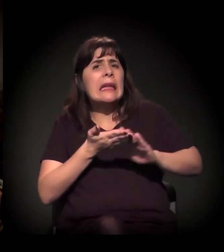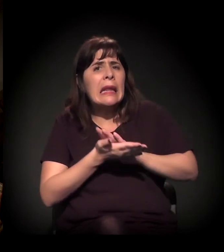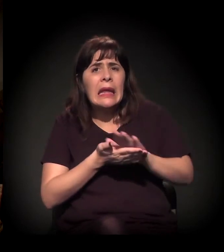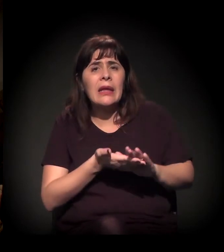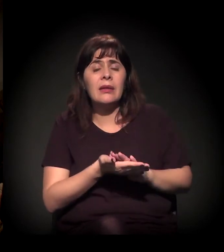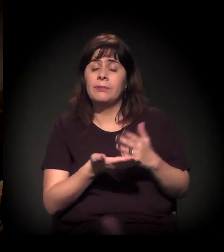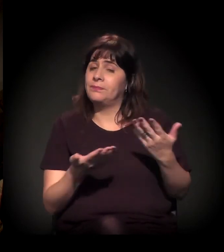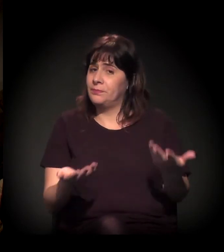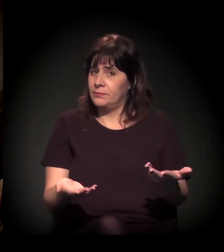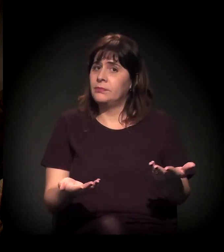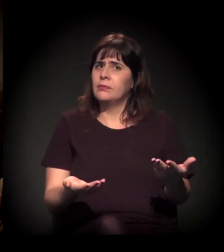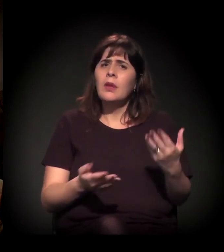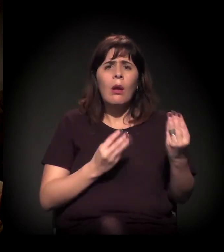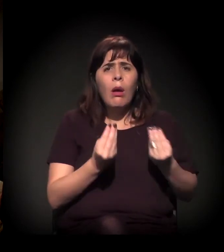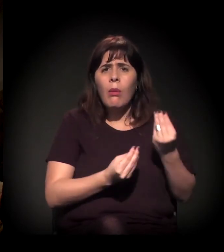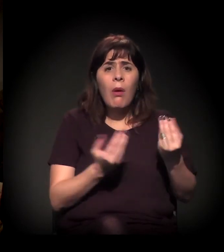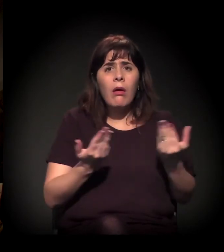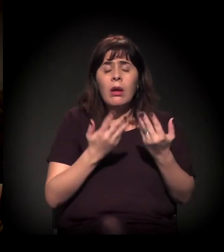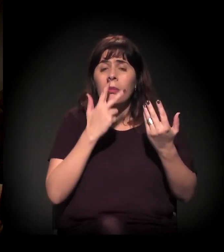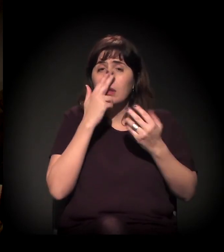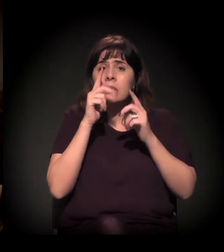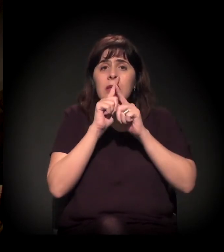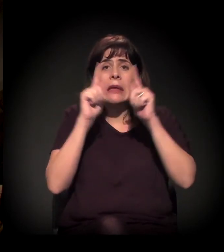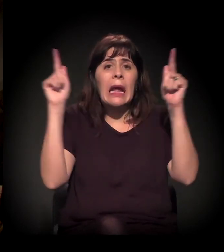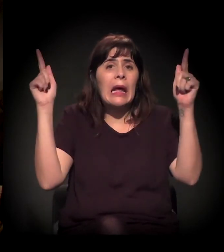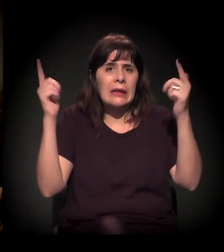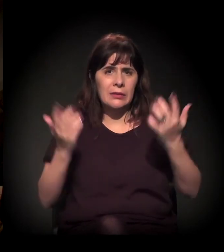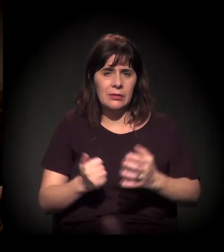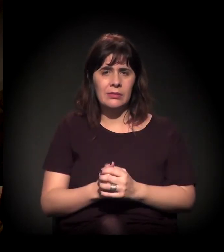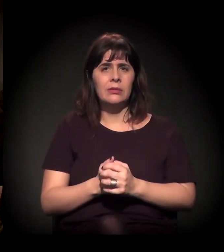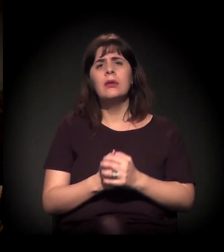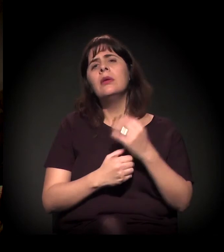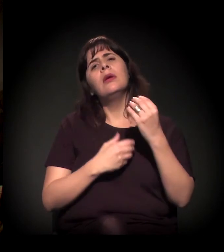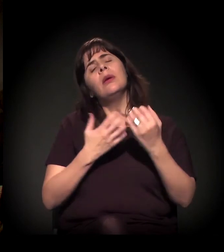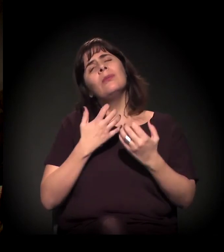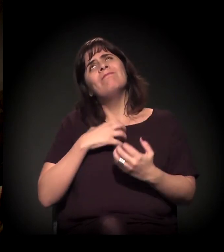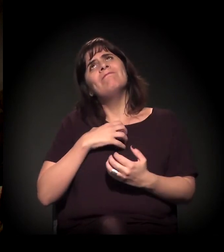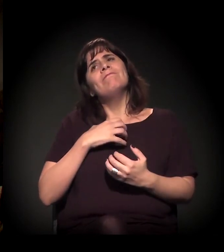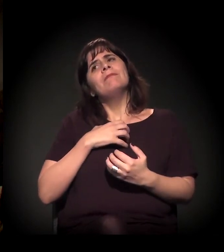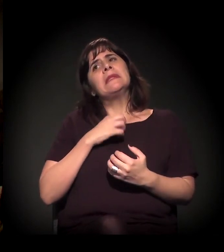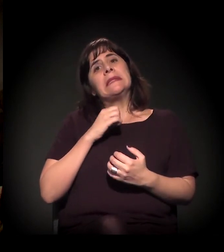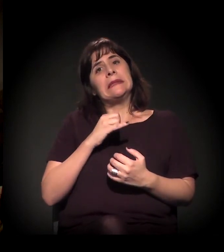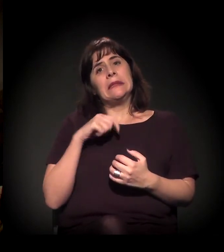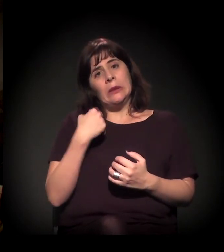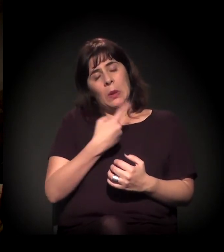A minha pergunta para você é: O que nós podemos fazer? Eu sinto que, quando a gente está presente,